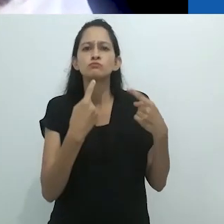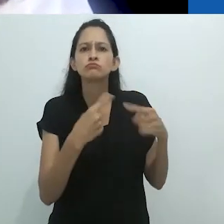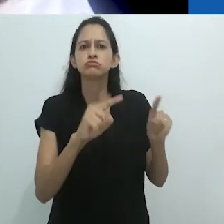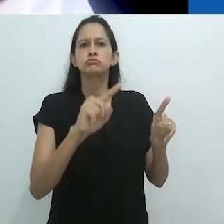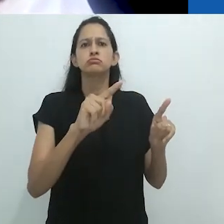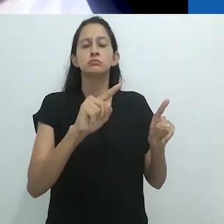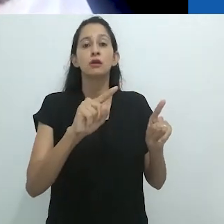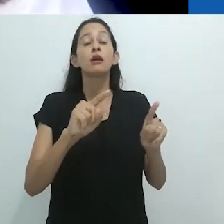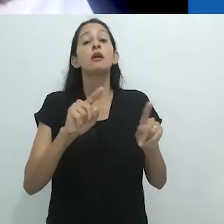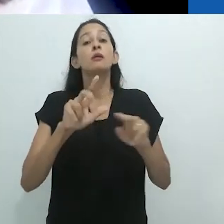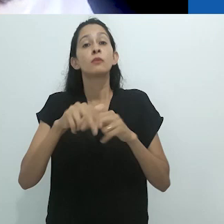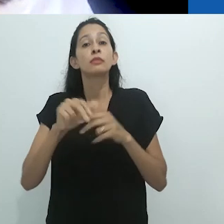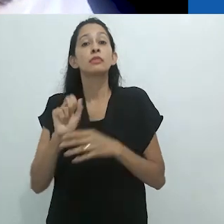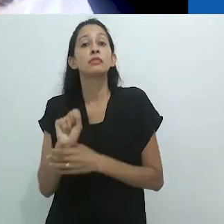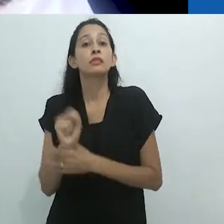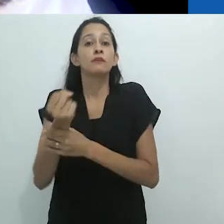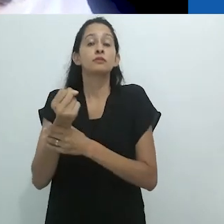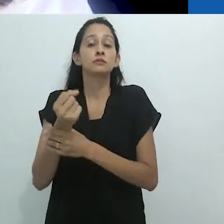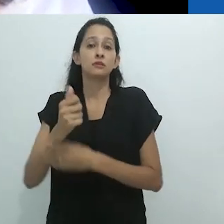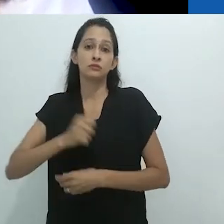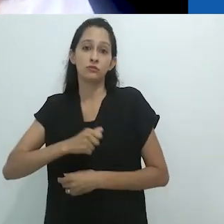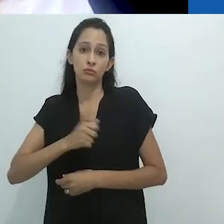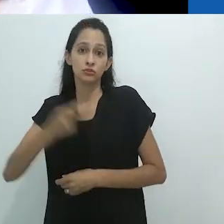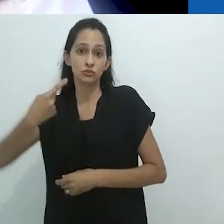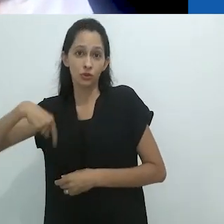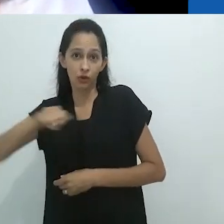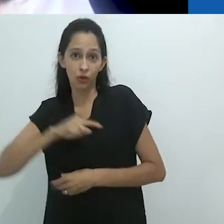com a Antropologia que se faz no mundo.